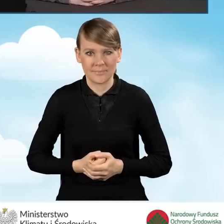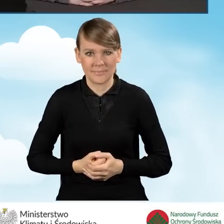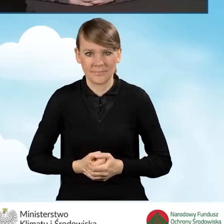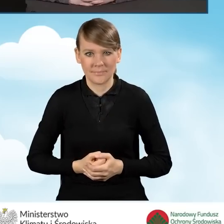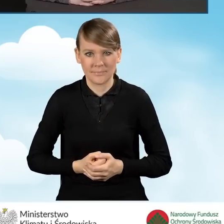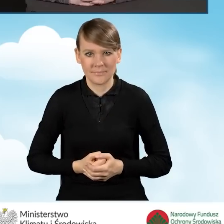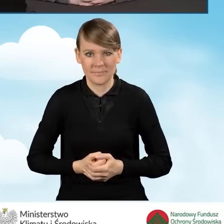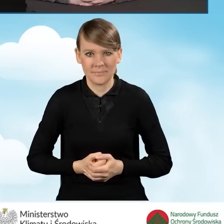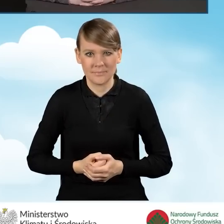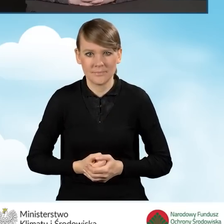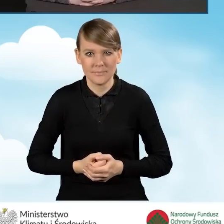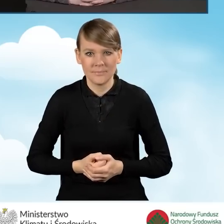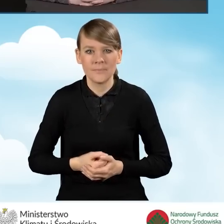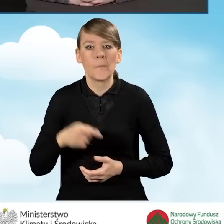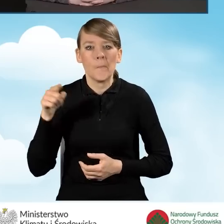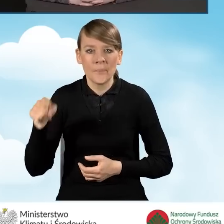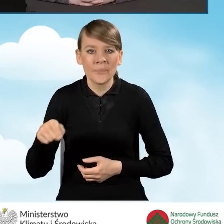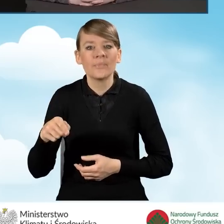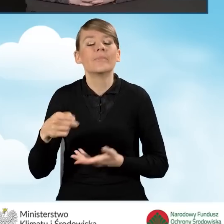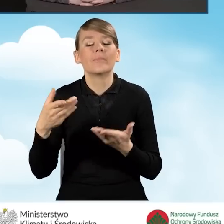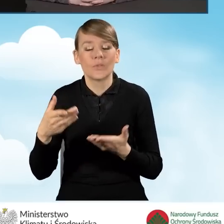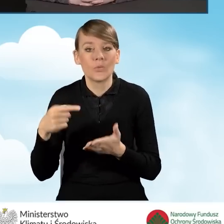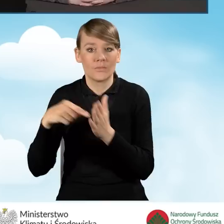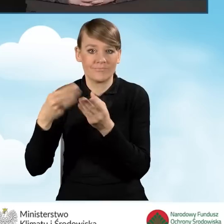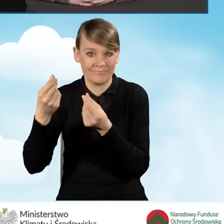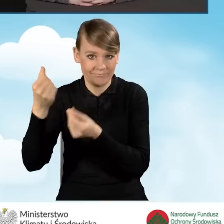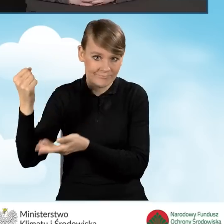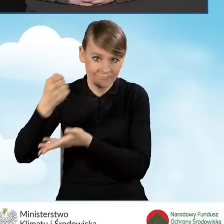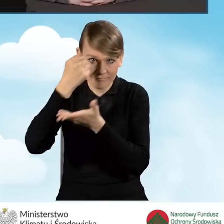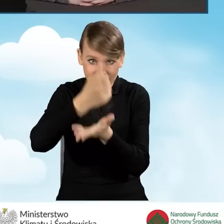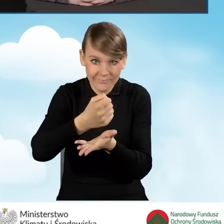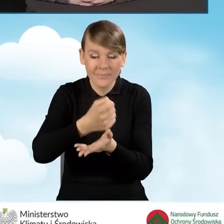Refundacji podlegają złożone za pośrednictwem gminy wnioski